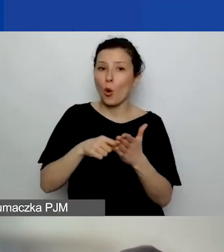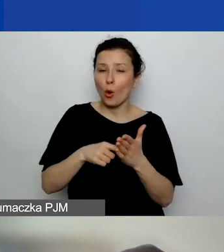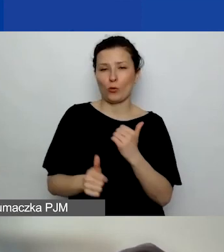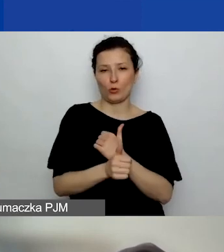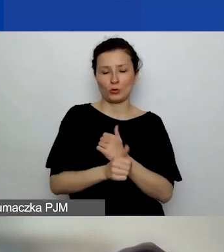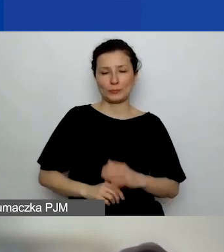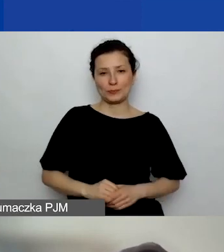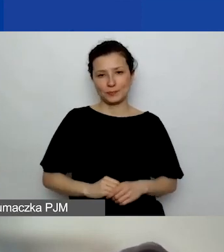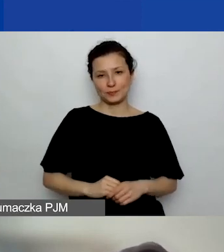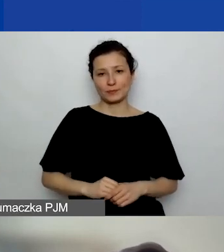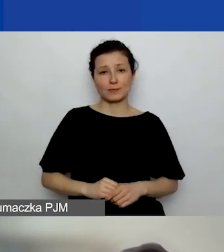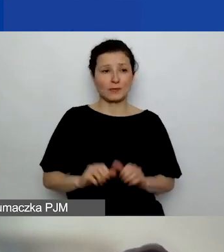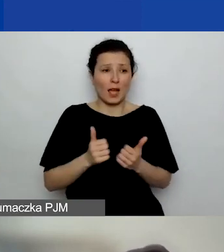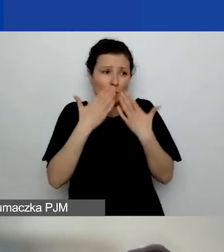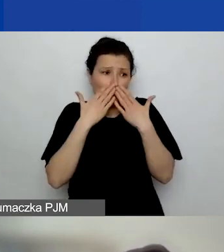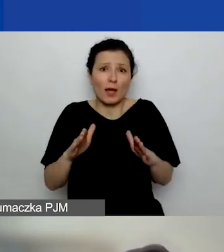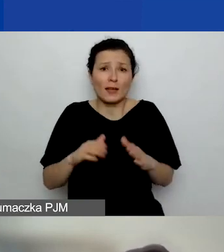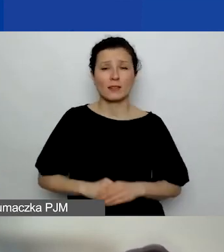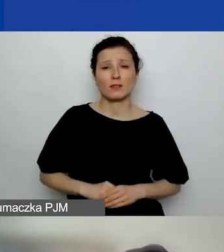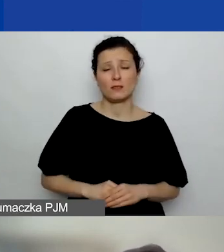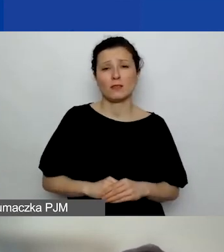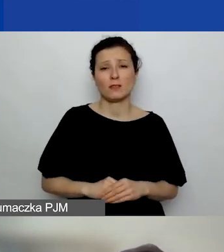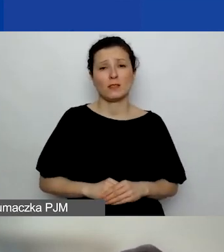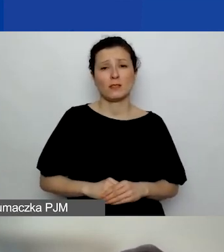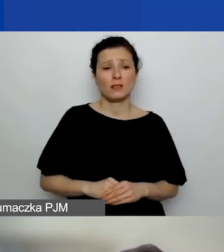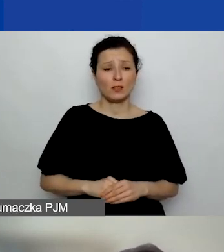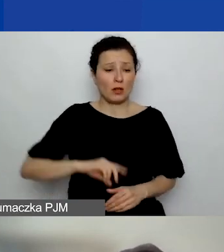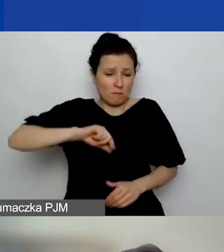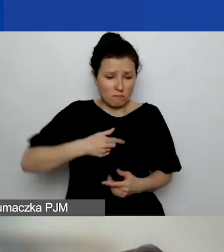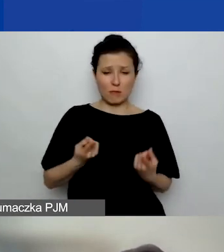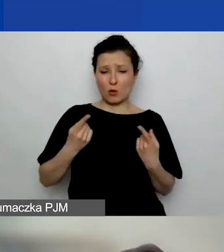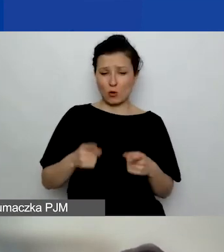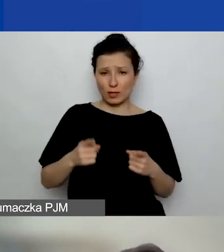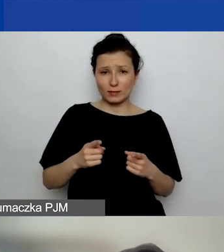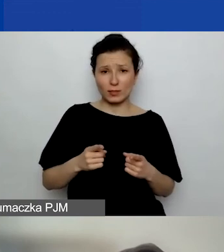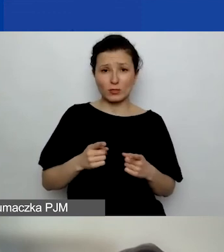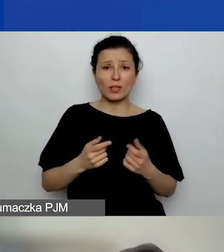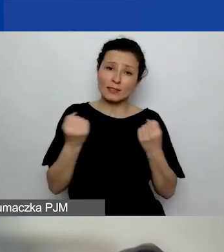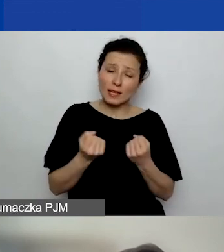Żeby po prostu pokazać, że my jesteśmy organizacją, aplikujemy o grant